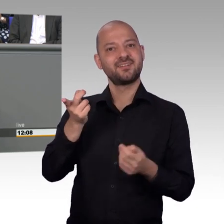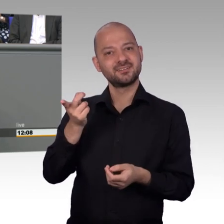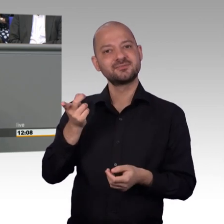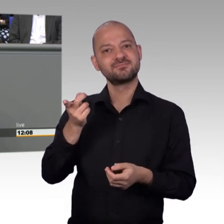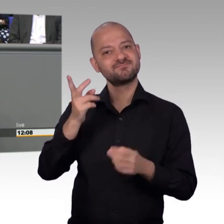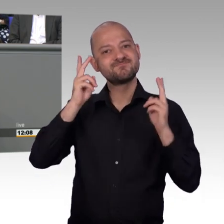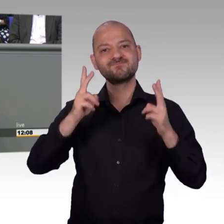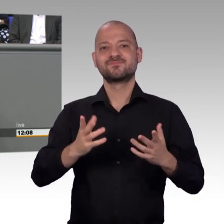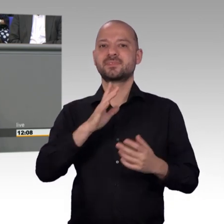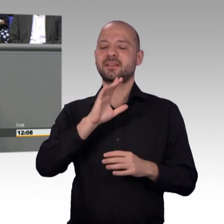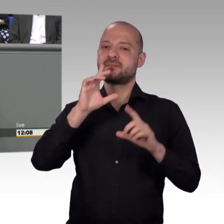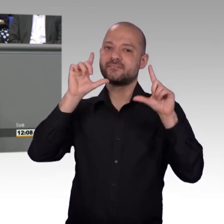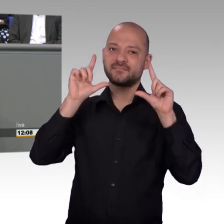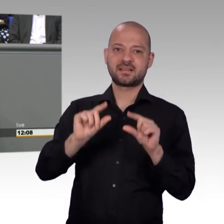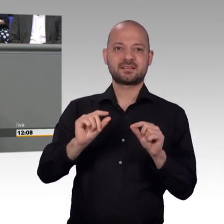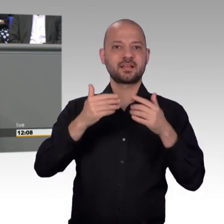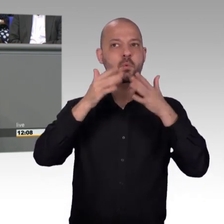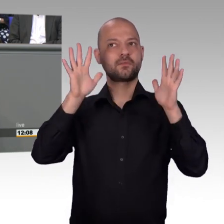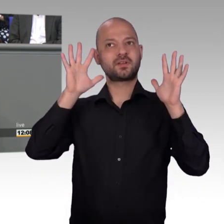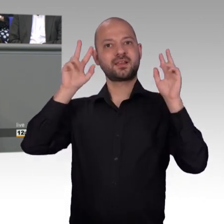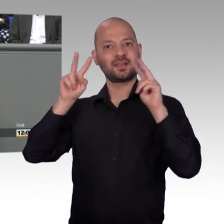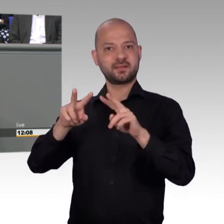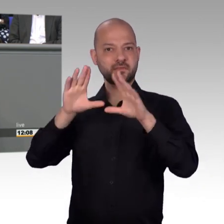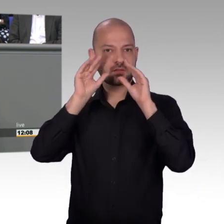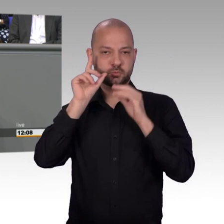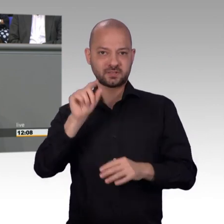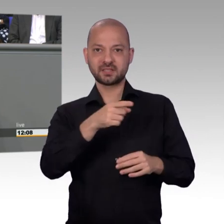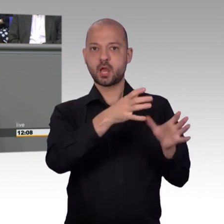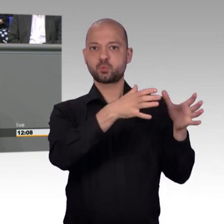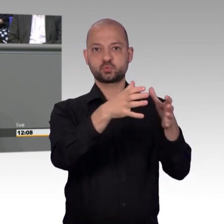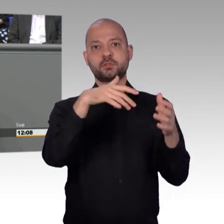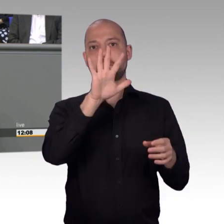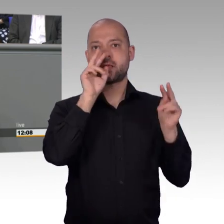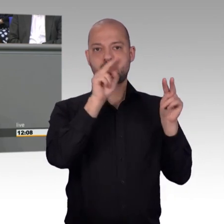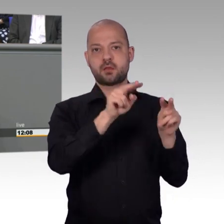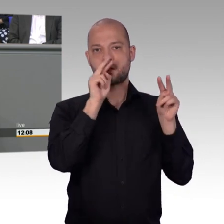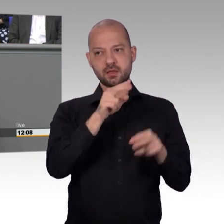auch hier im Parlament diskutieren. Aber ich kann mich an kein Thema erinnern, dass wir im Petitionsausschuss